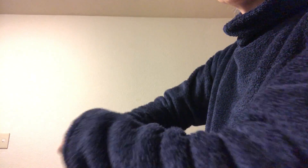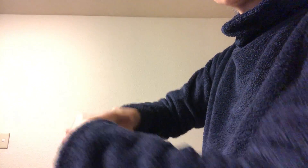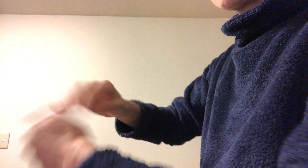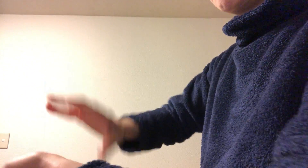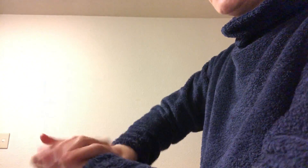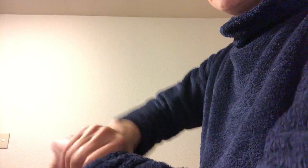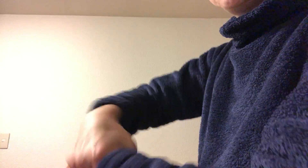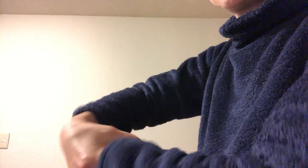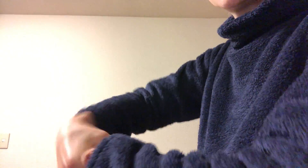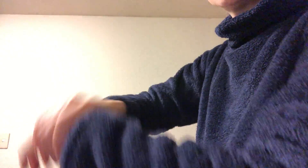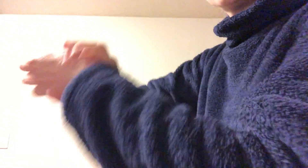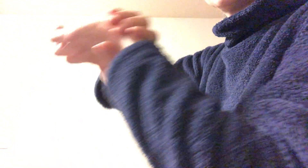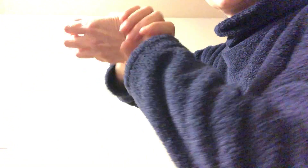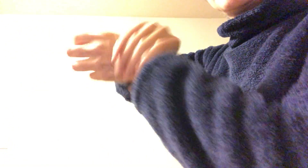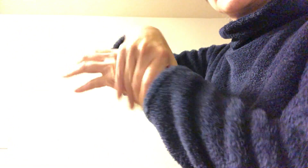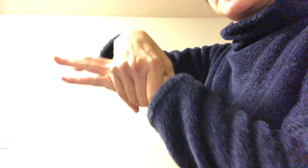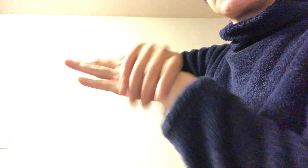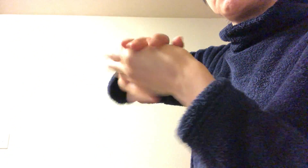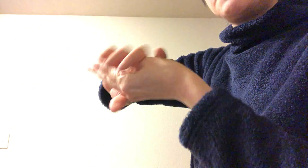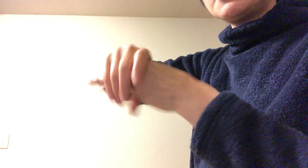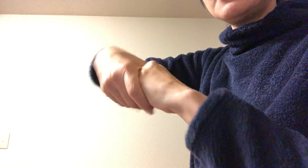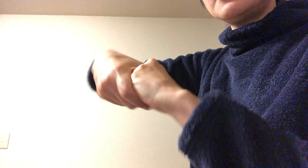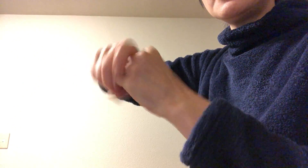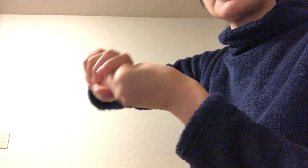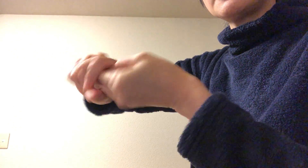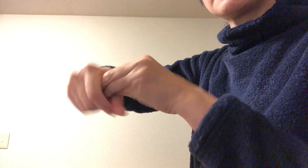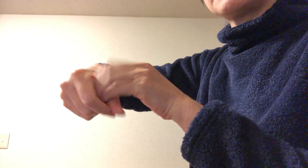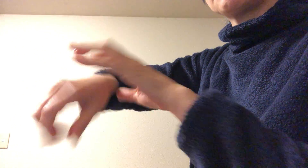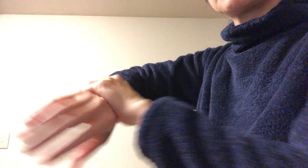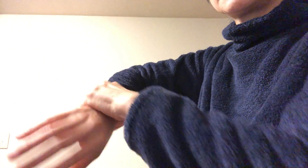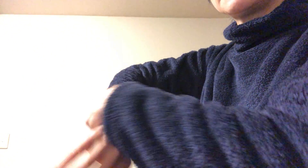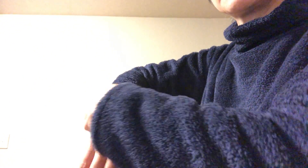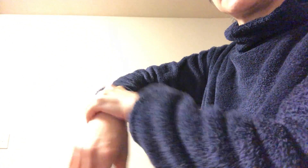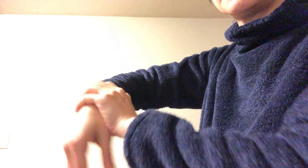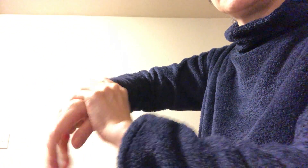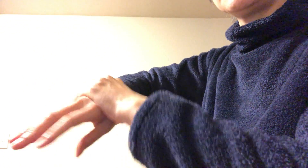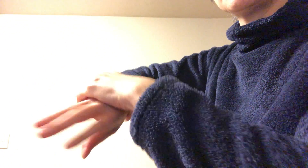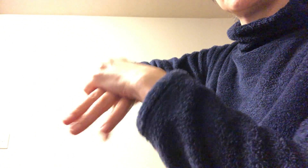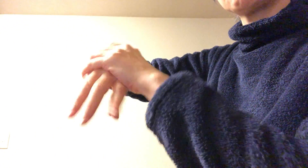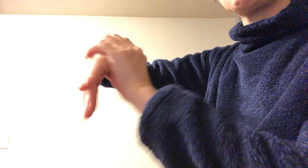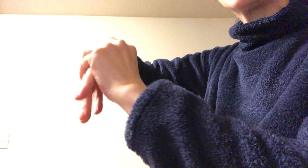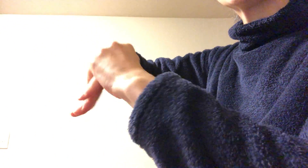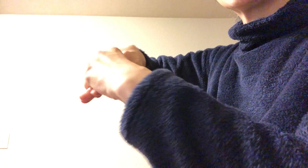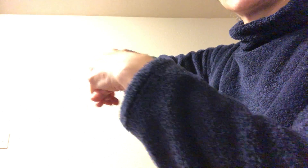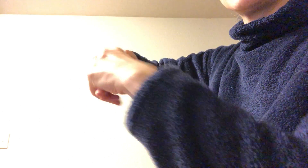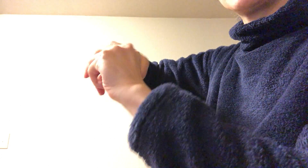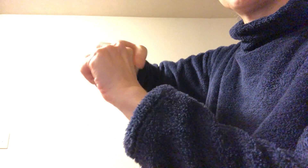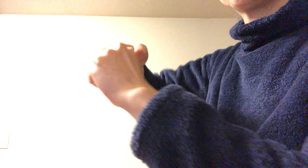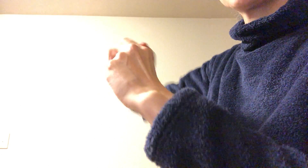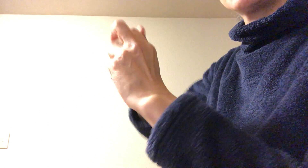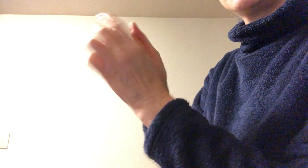この手首 手首から全体にのばして